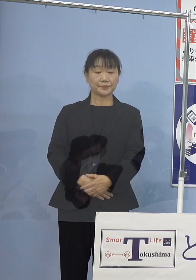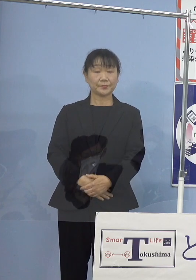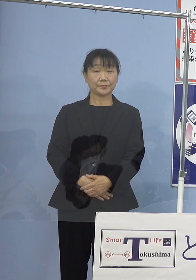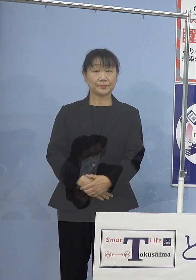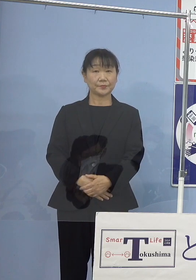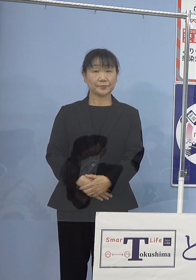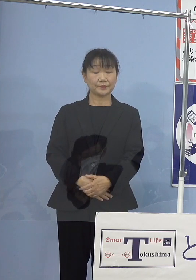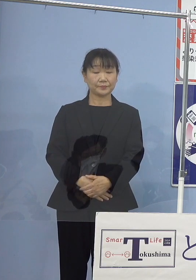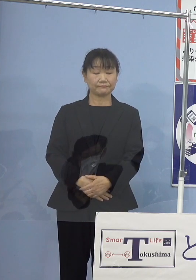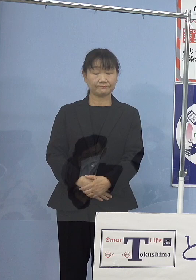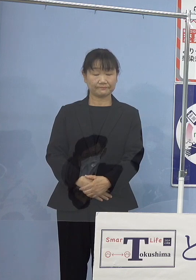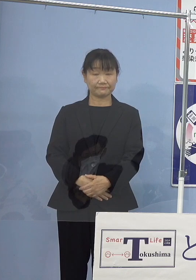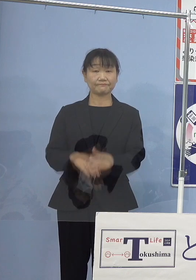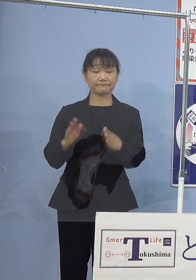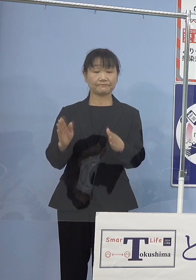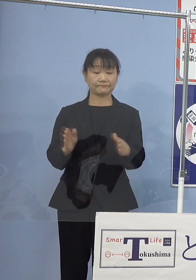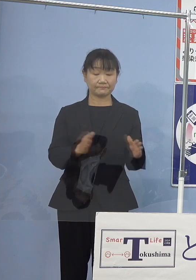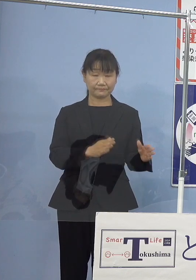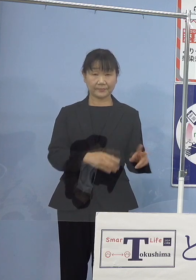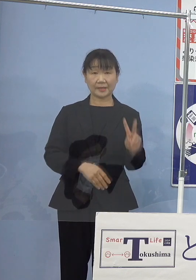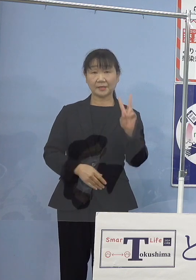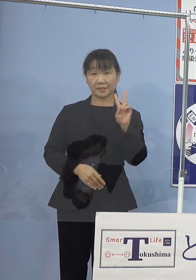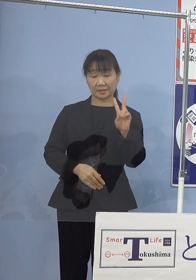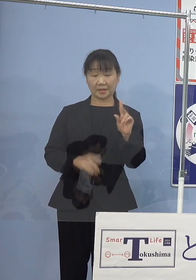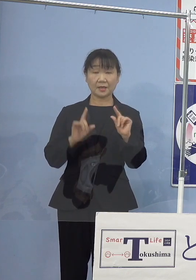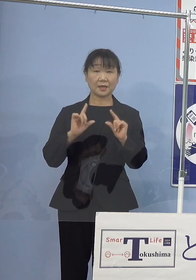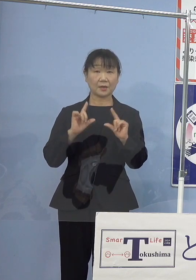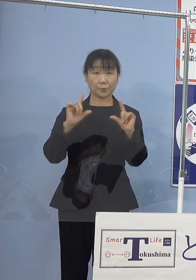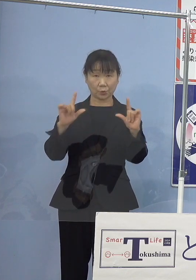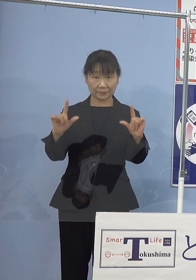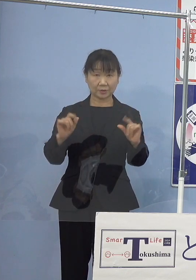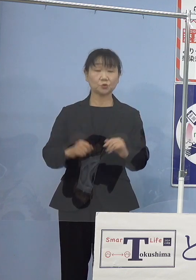それでは2点発表させていただきます